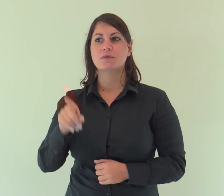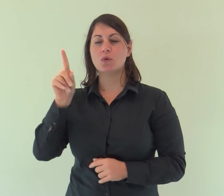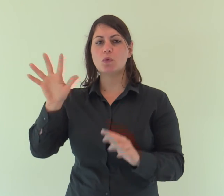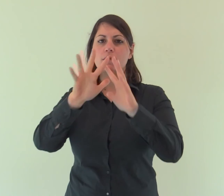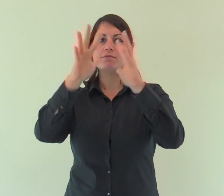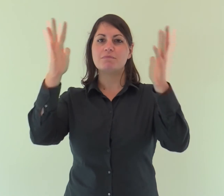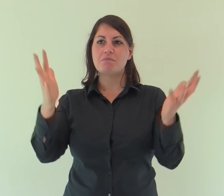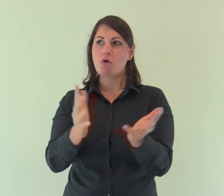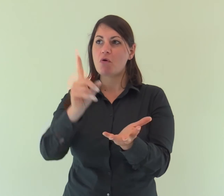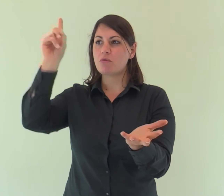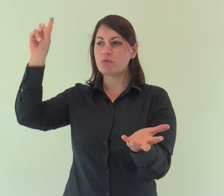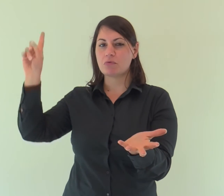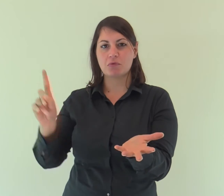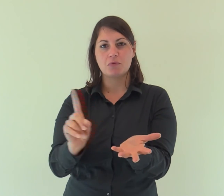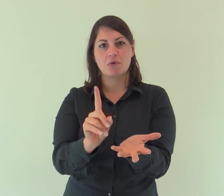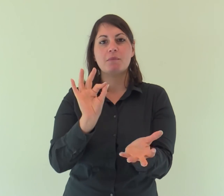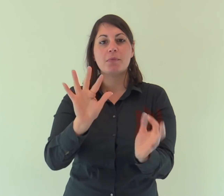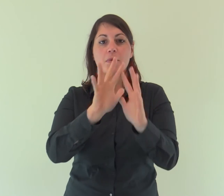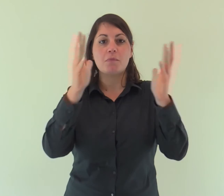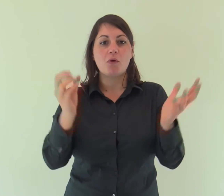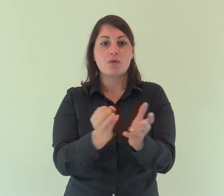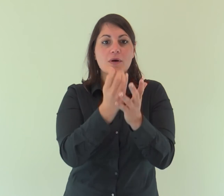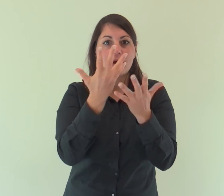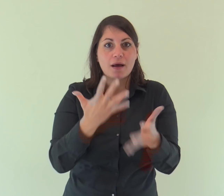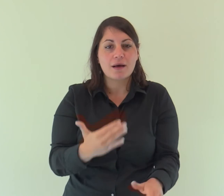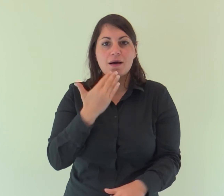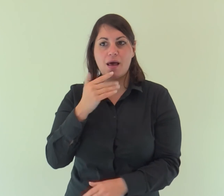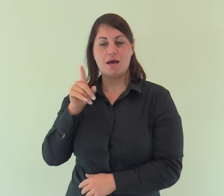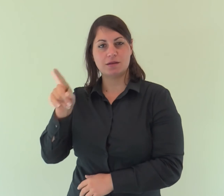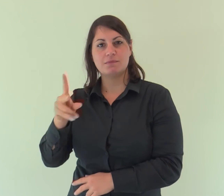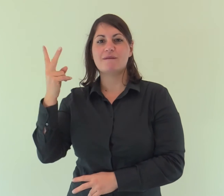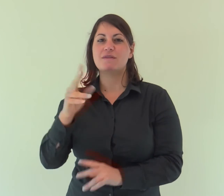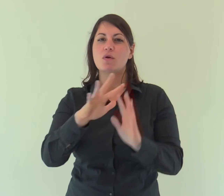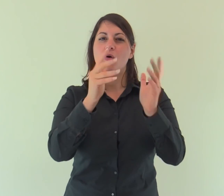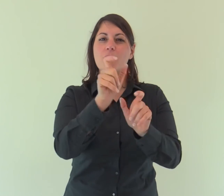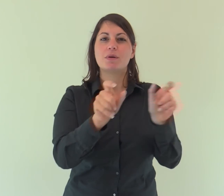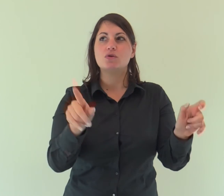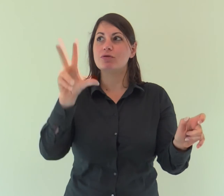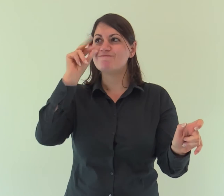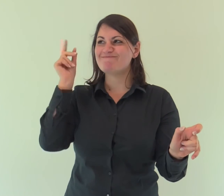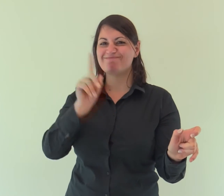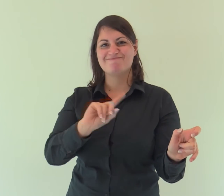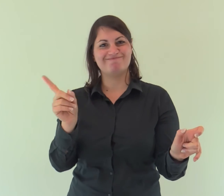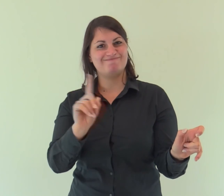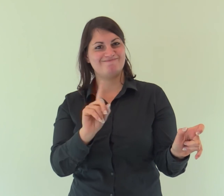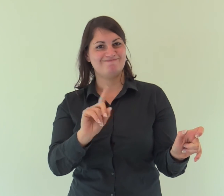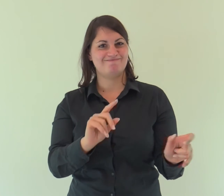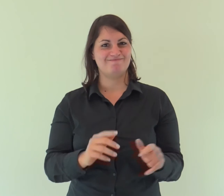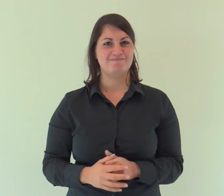Era nel mondo e il mondo è stato fatto per mezzo di lui; eppure il mondo non lo ha riconosciuto.